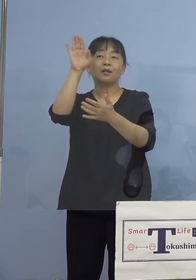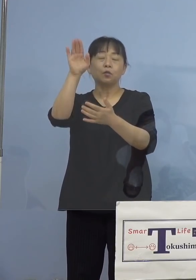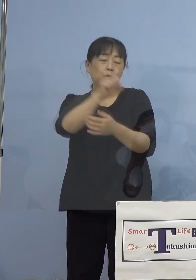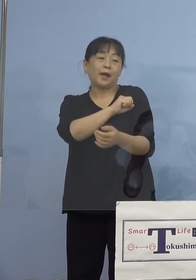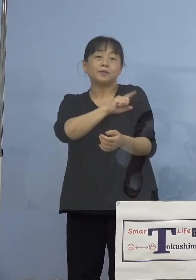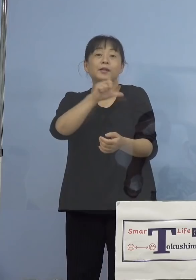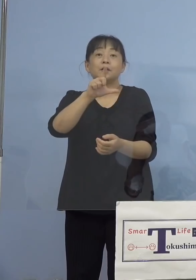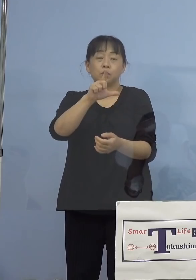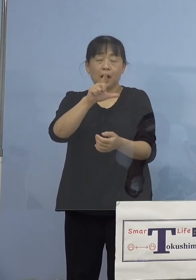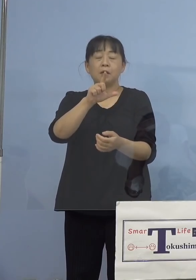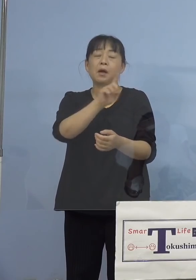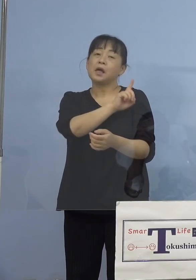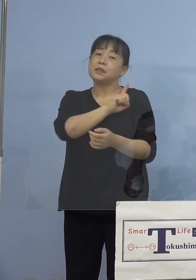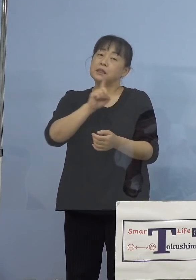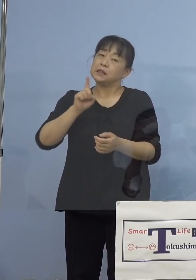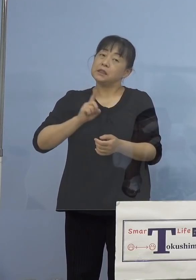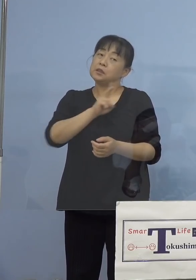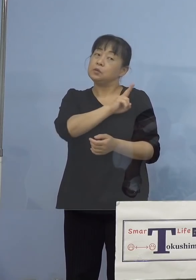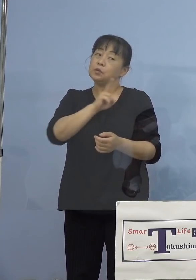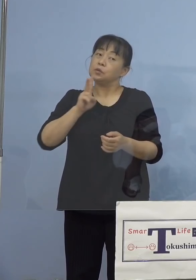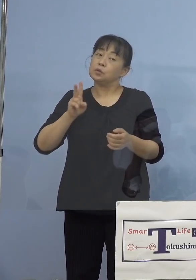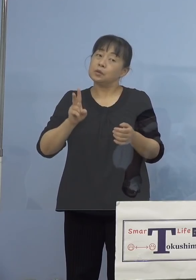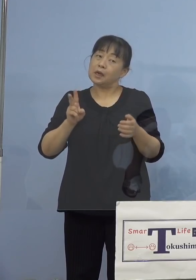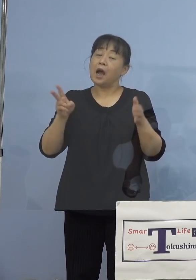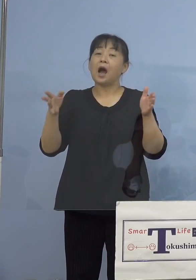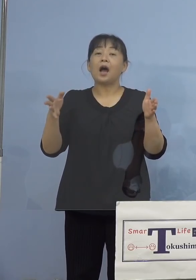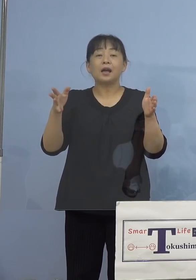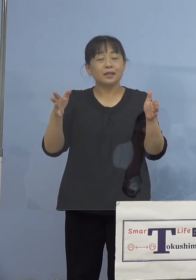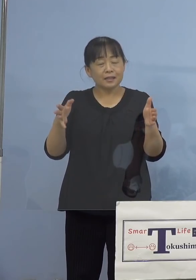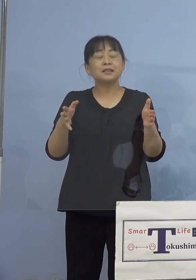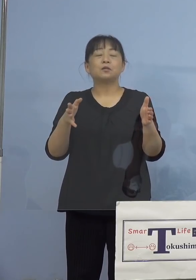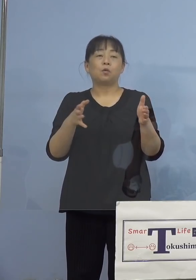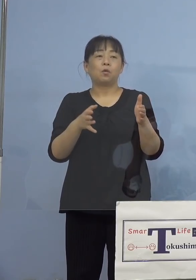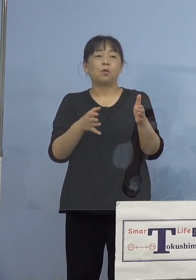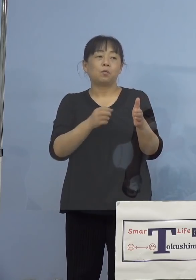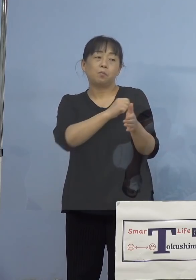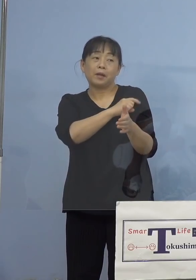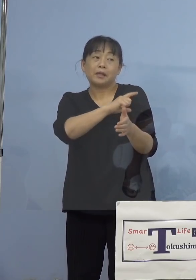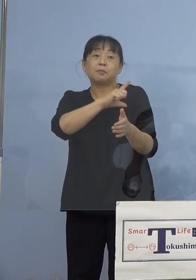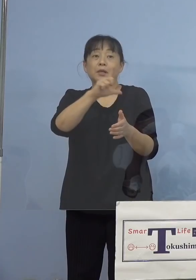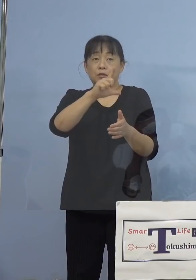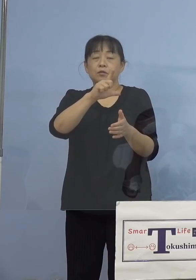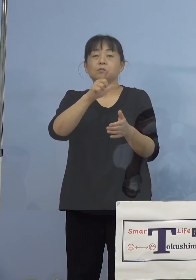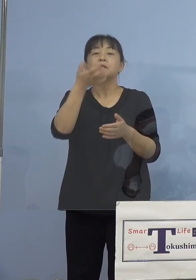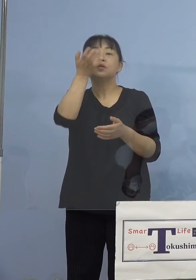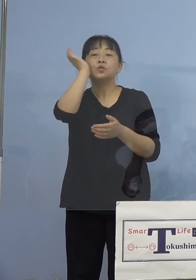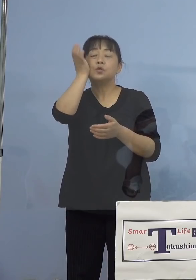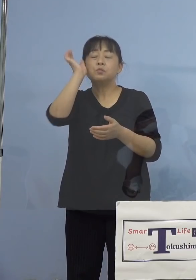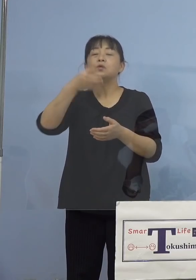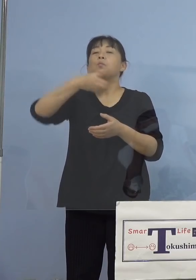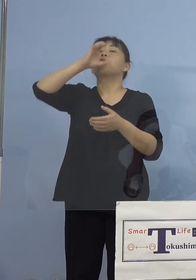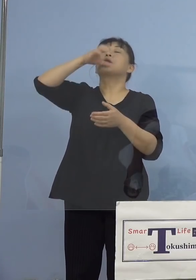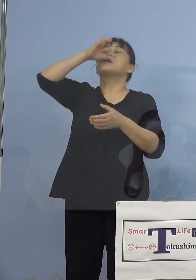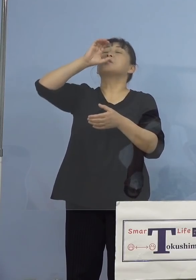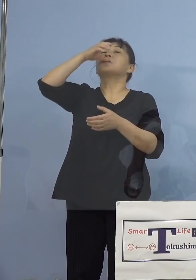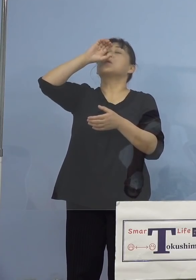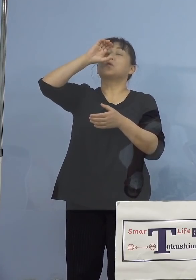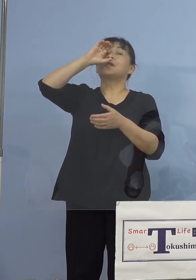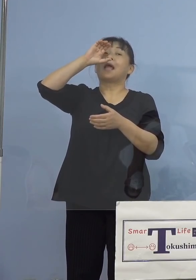1日から2日以内に起こることが多い 水分を十分に摂取をしていただいて